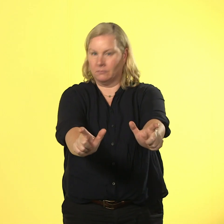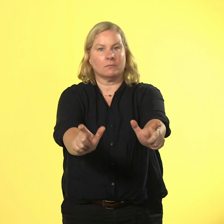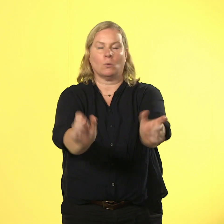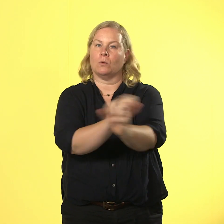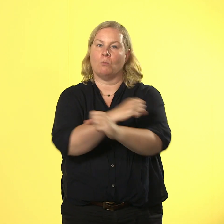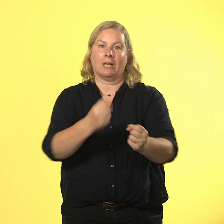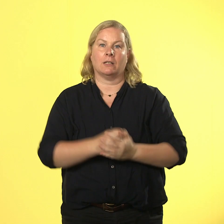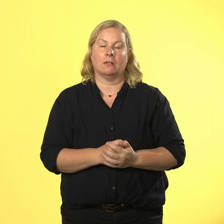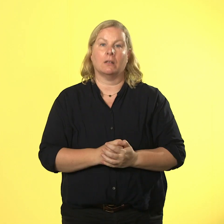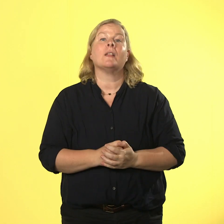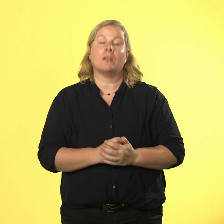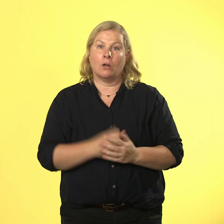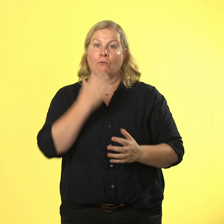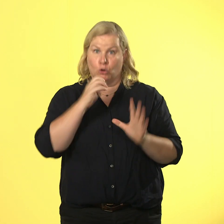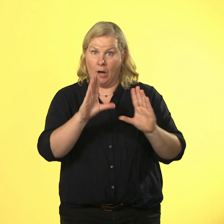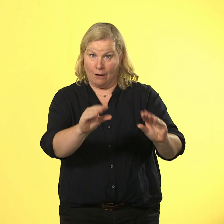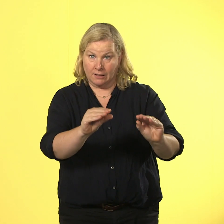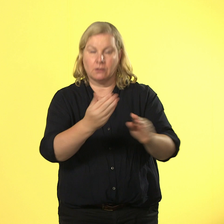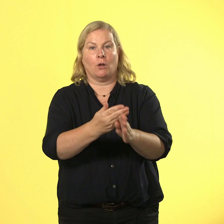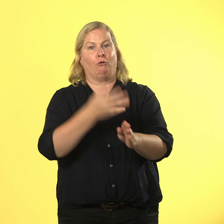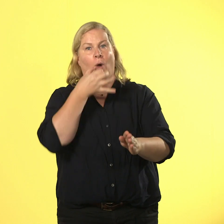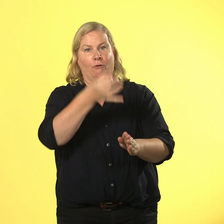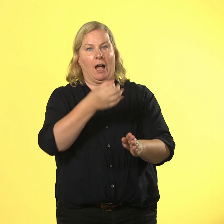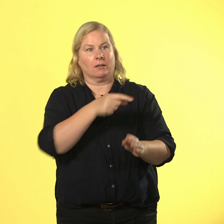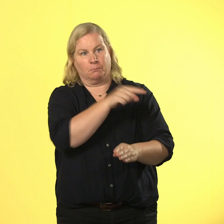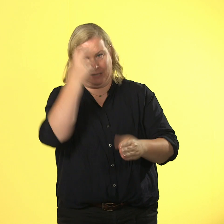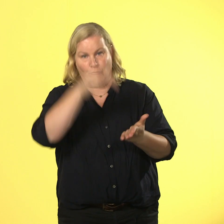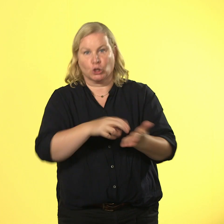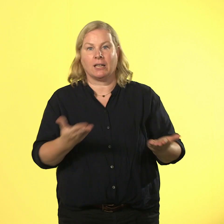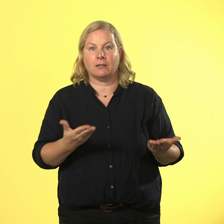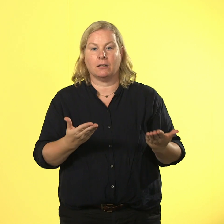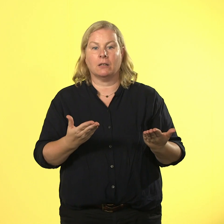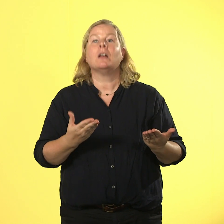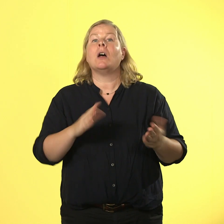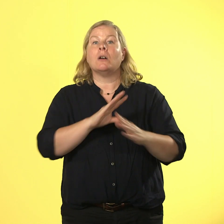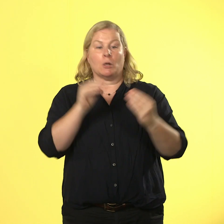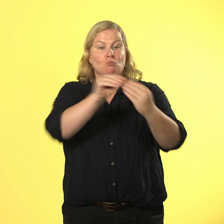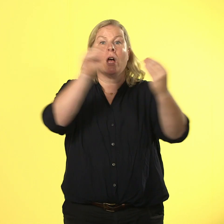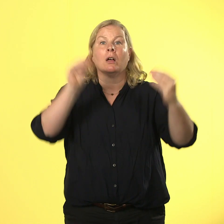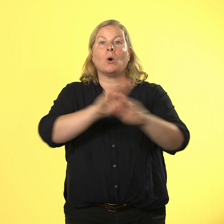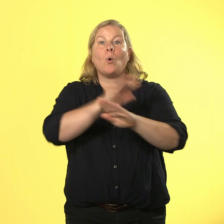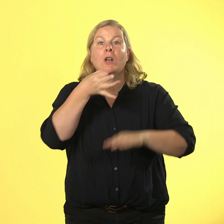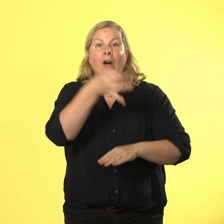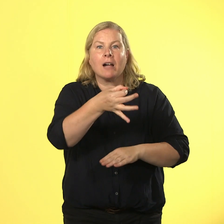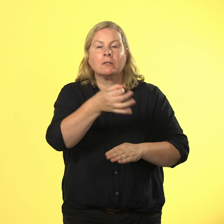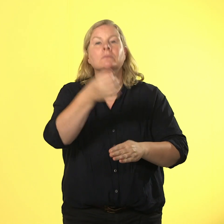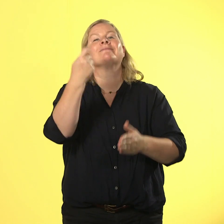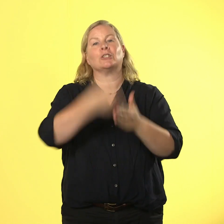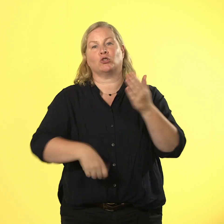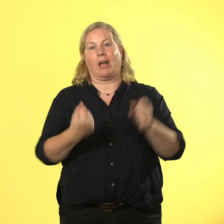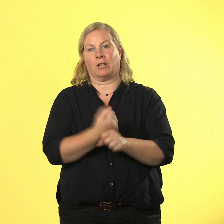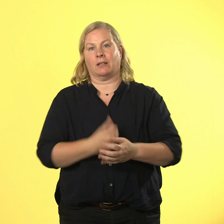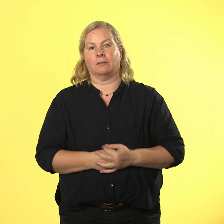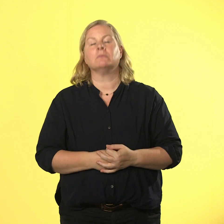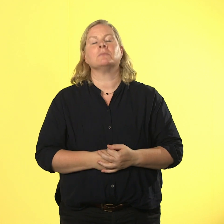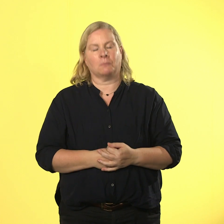und ungefragt knutschen ist eine straftat! ärger hoch 1000 - rausschmiss, strafanzeige, alles ist